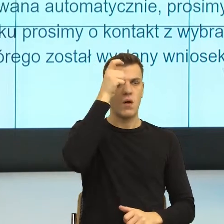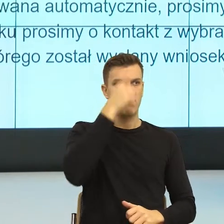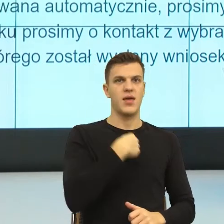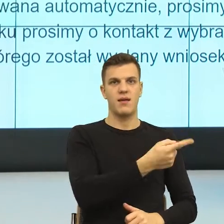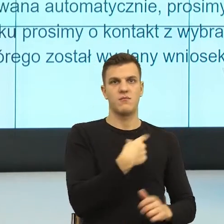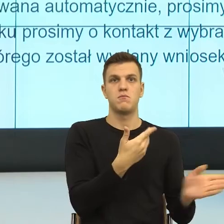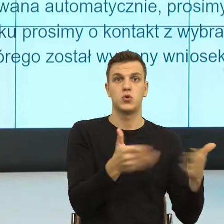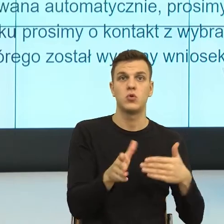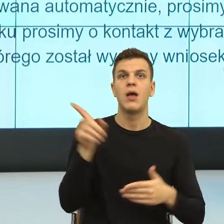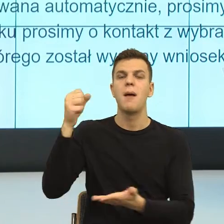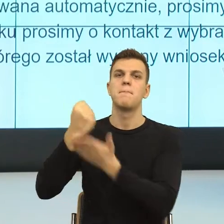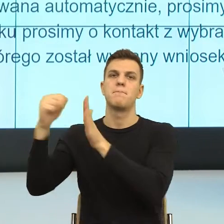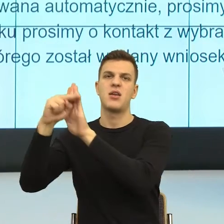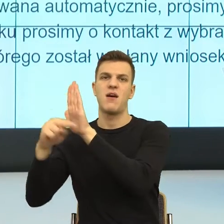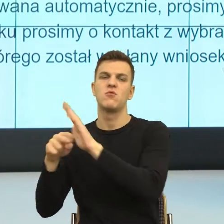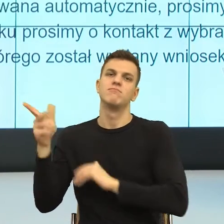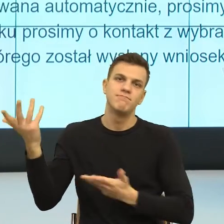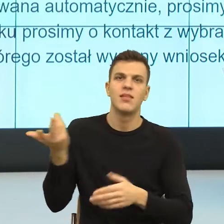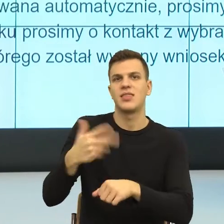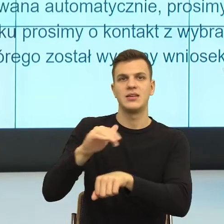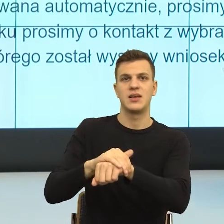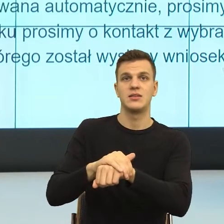konstrukcji nieosobowej, to ja mówię, ty jesteś dla mnie nieważny